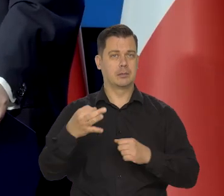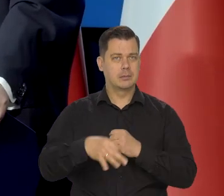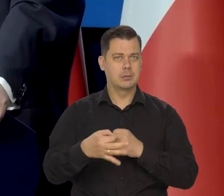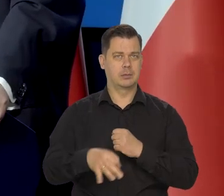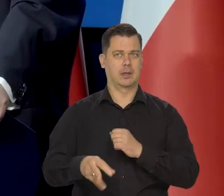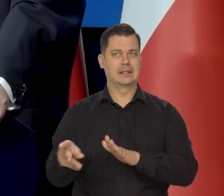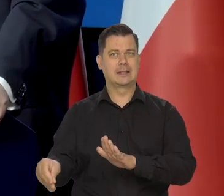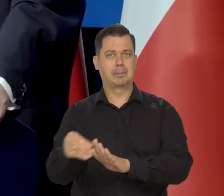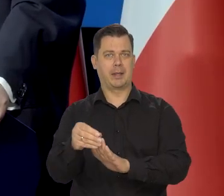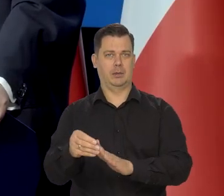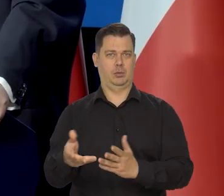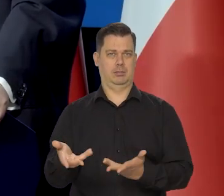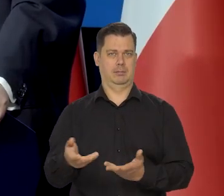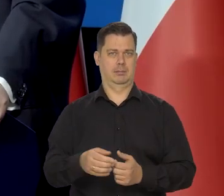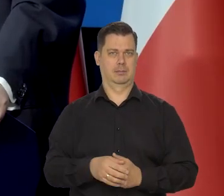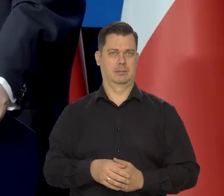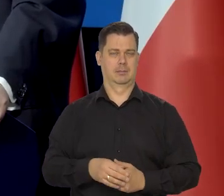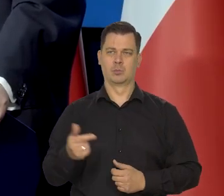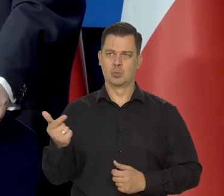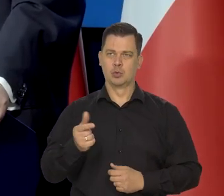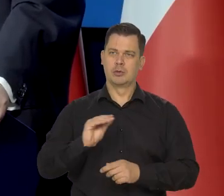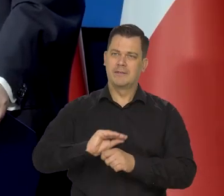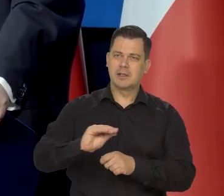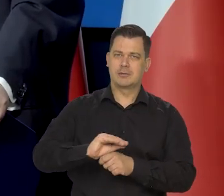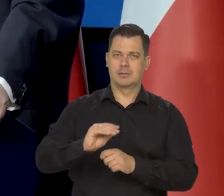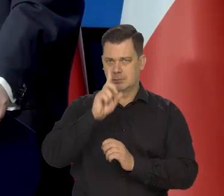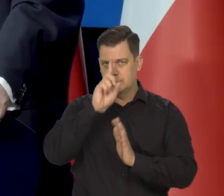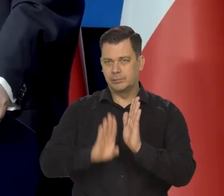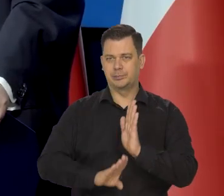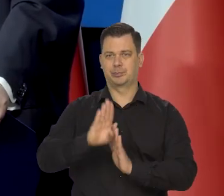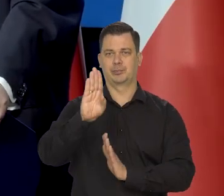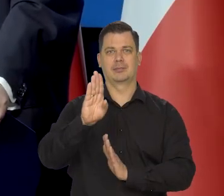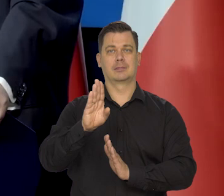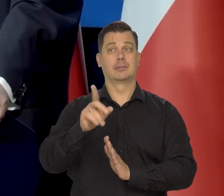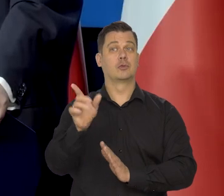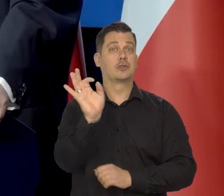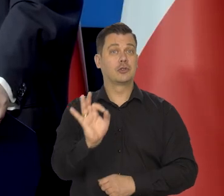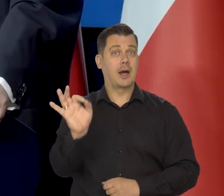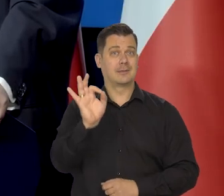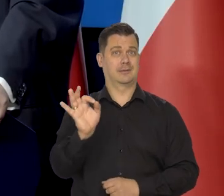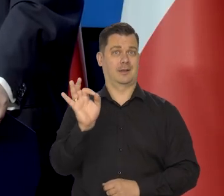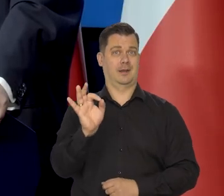I powinniśmy kształcić mnóstwo ludzi. To jest ta szansa dla tych też niezamożnych,